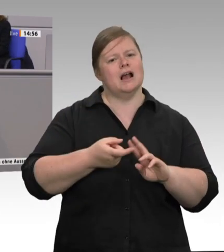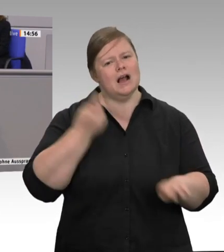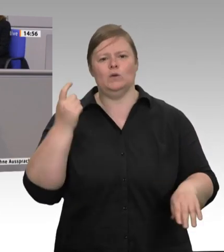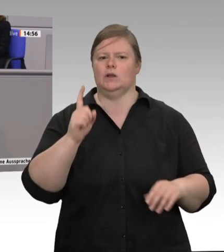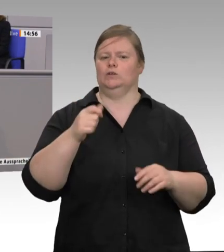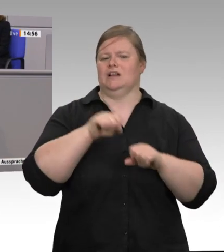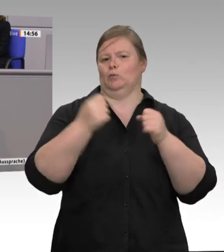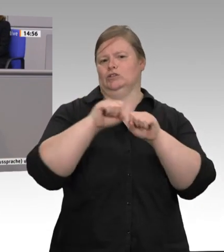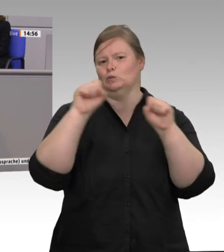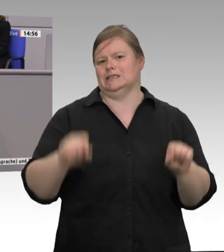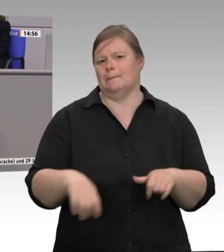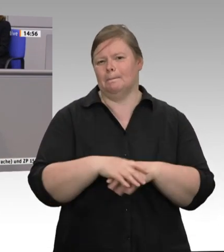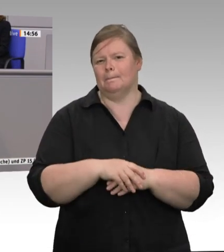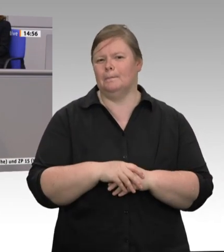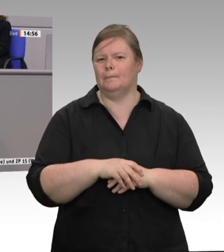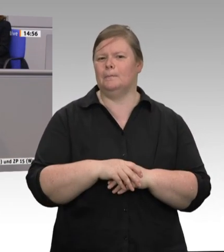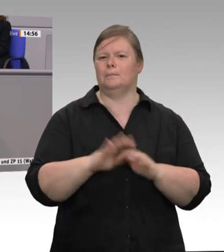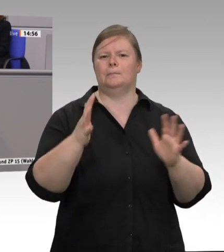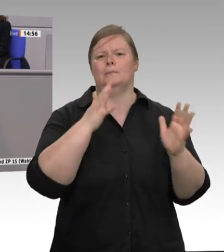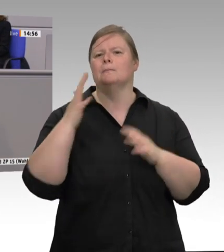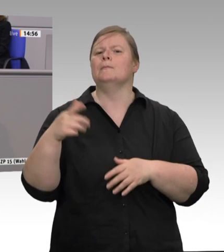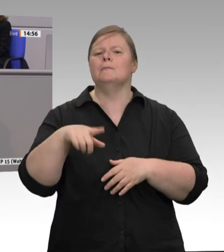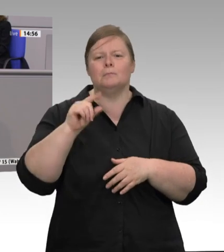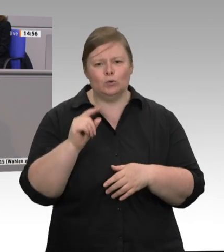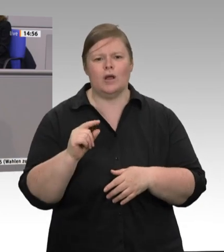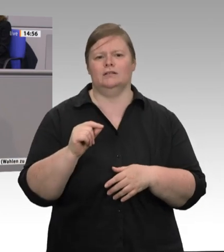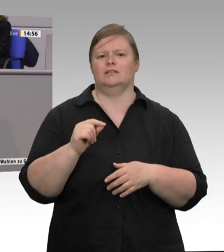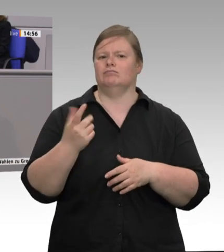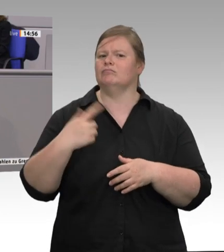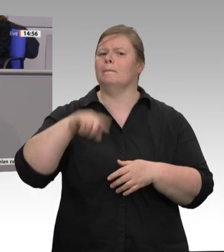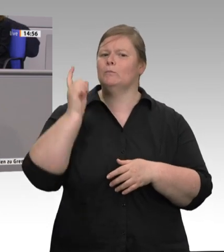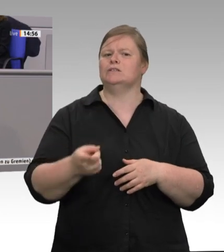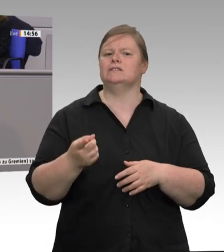Landwirtschaftsministerin das gerne gut, die sowieso nie kommen. Doch der Ernst der